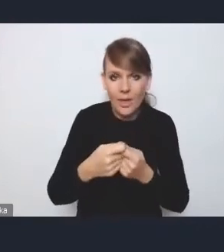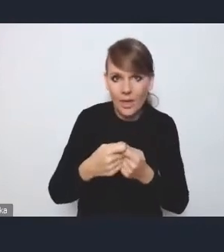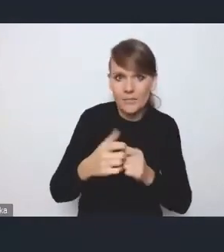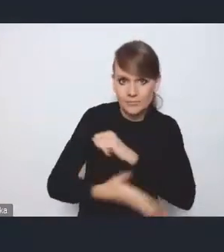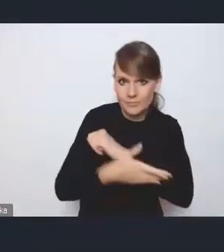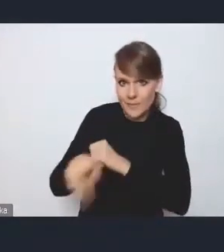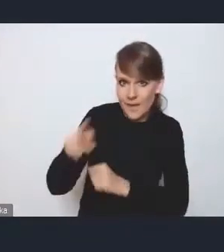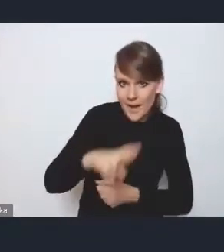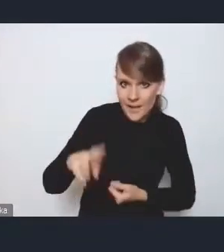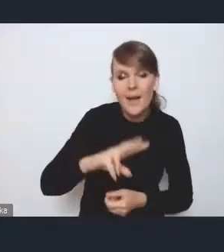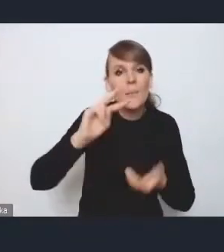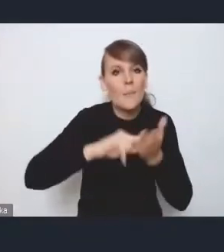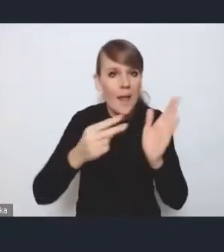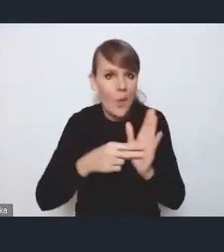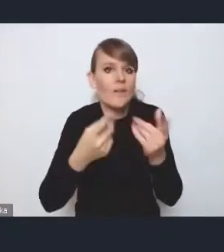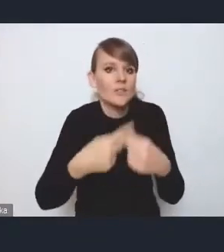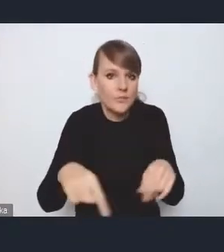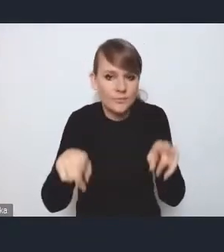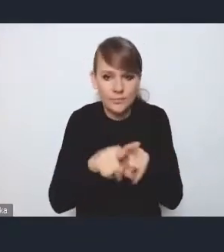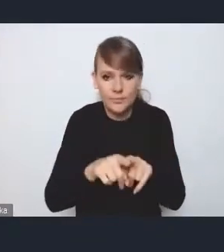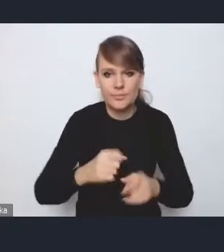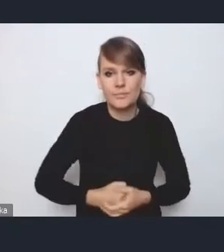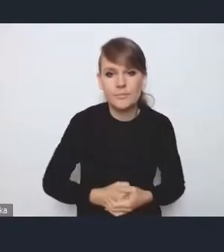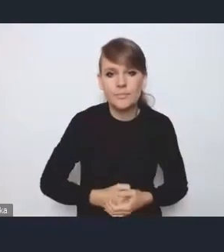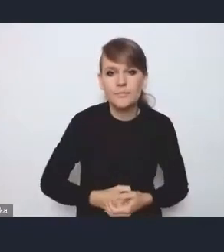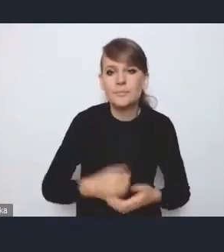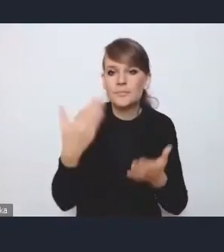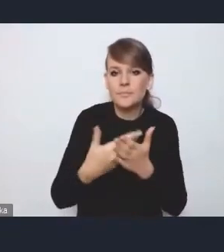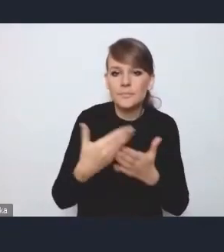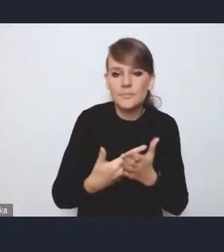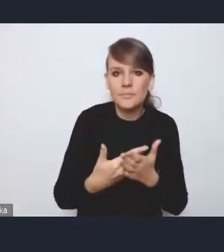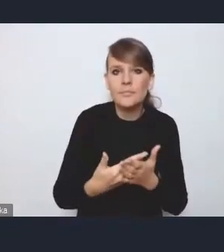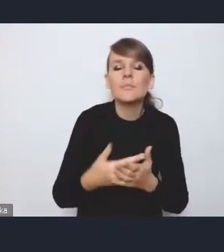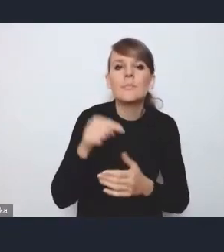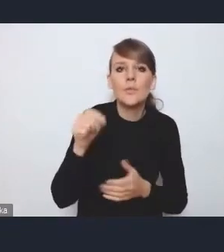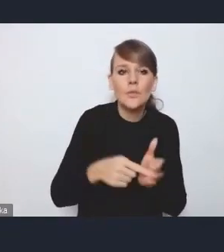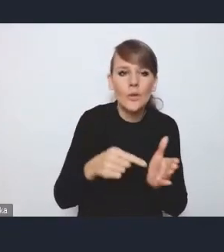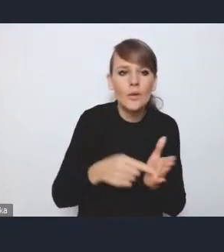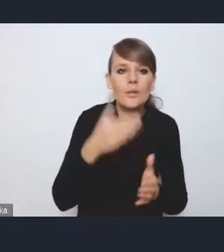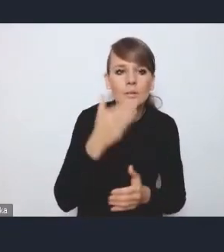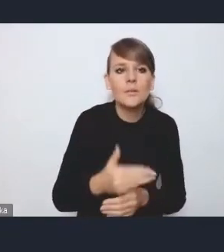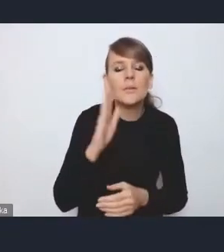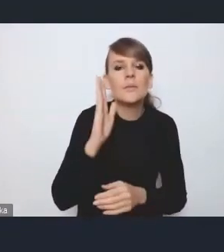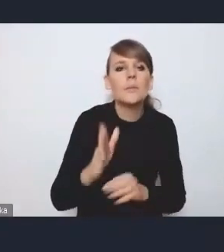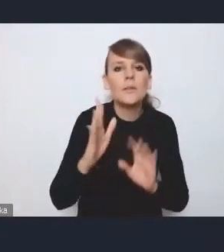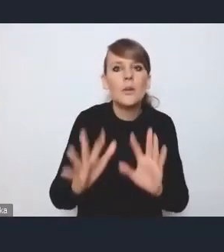planować wdrożenie, dlatego że to ułatwi potem,